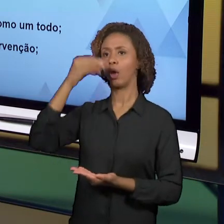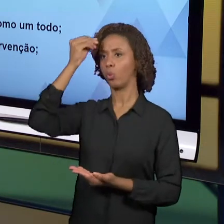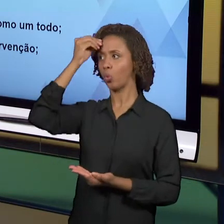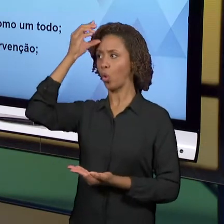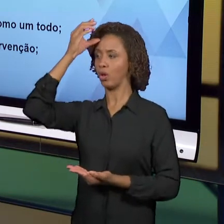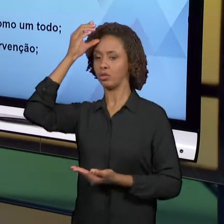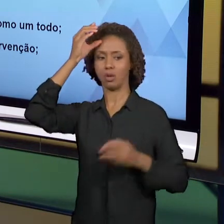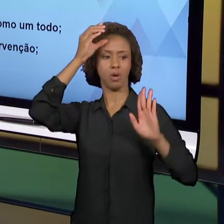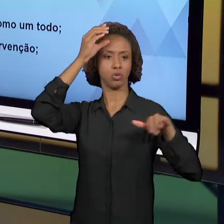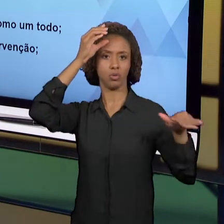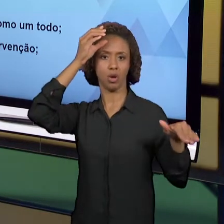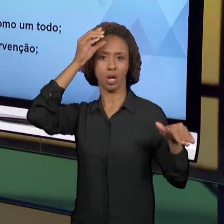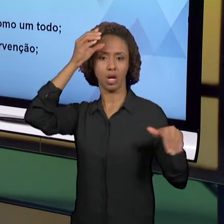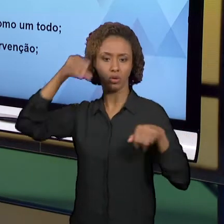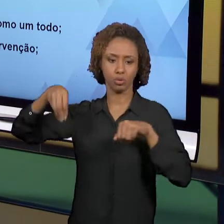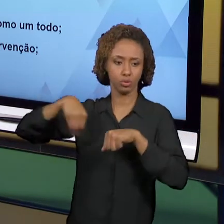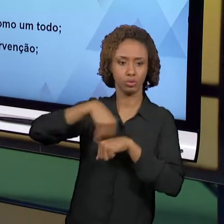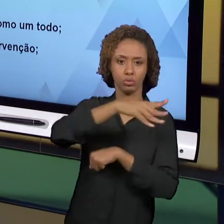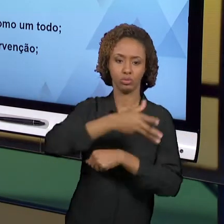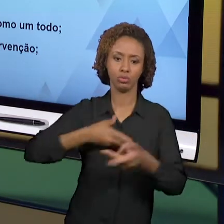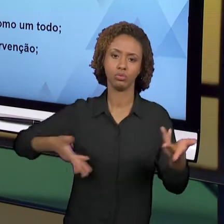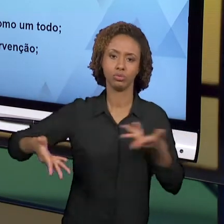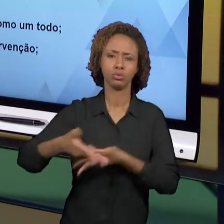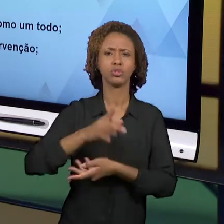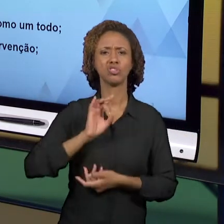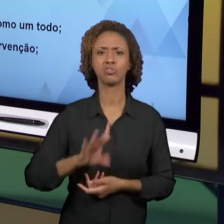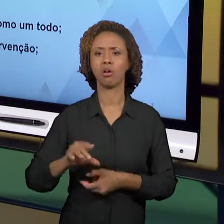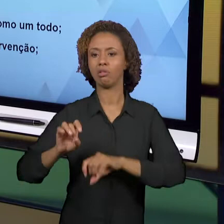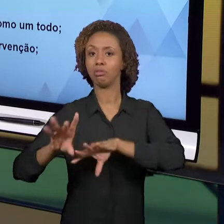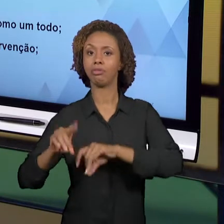DE TÉCNICAS. É PRECISO QUE A GENTE ENTÃO FIQUE SE